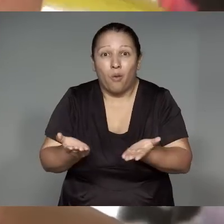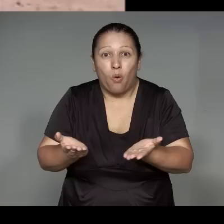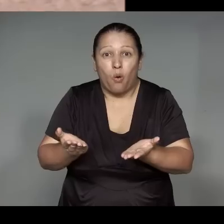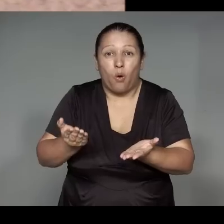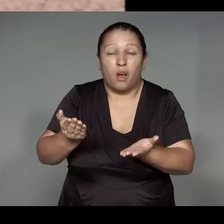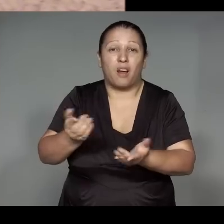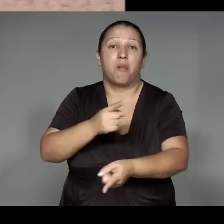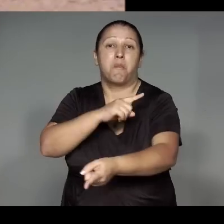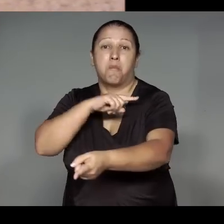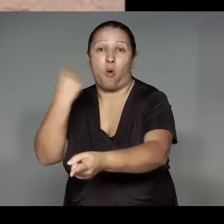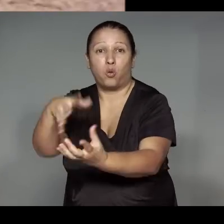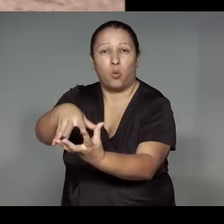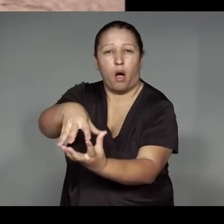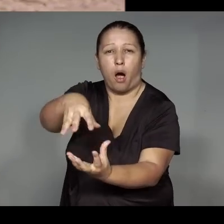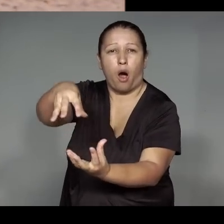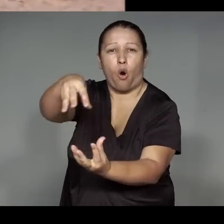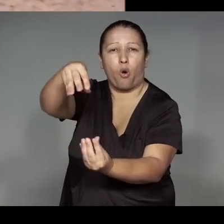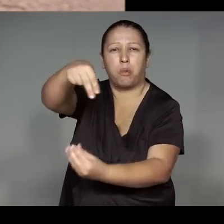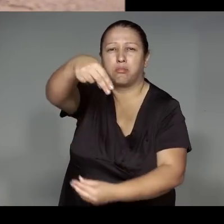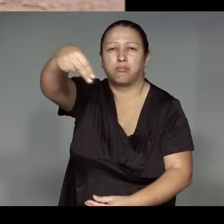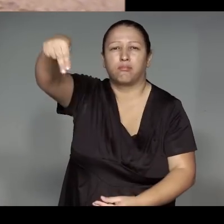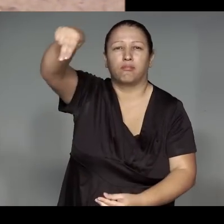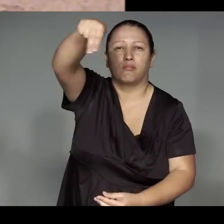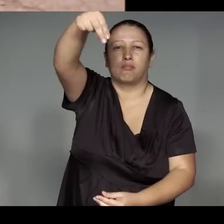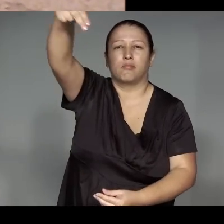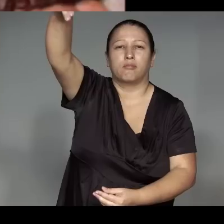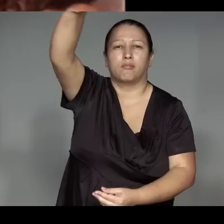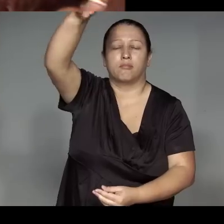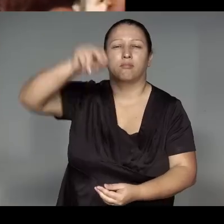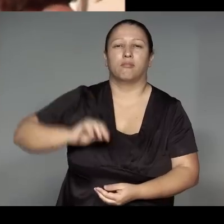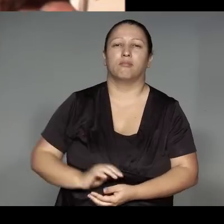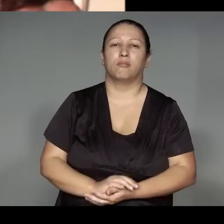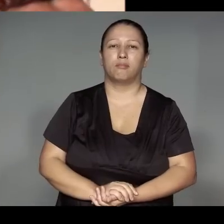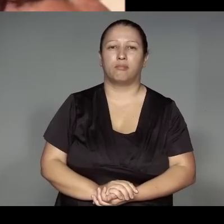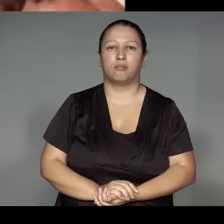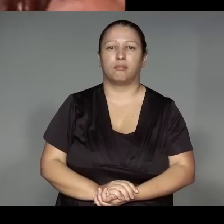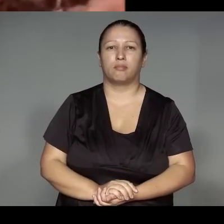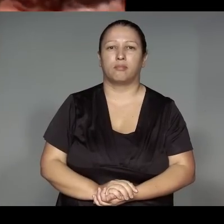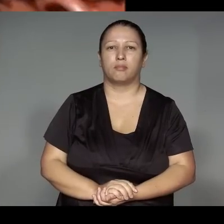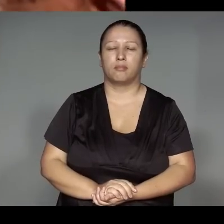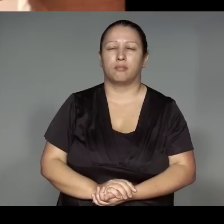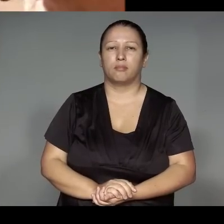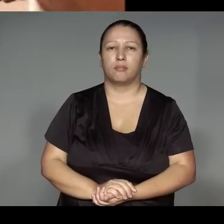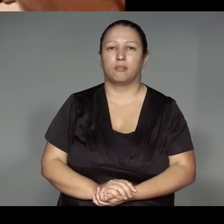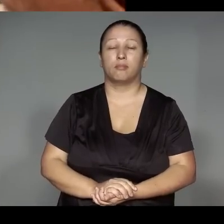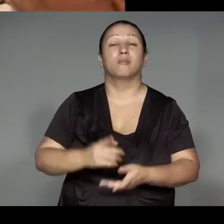’angawite ramu͂e, awa ’anga rekow am. a’e rammu͂e ’ang ijae’o awaw